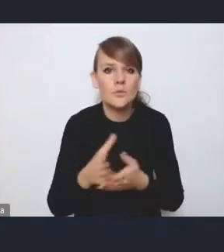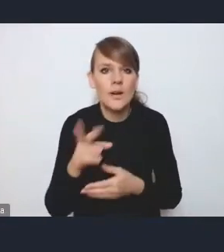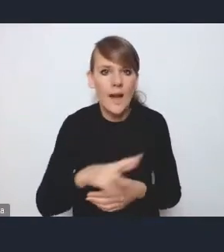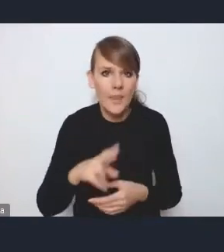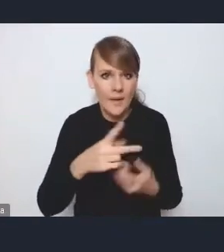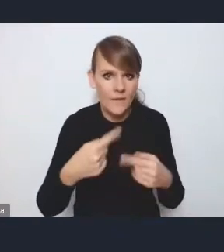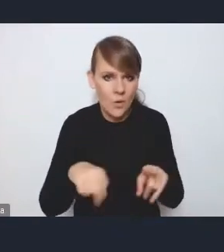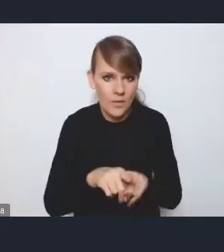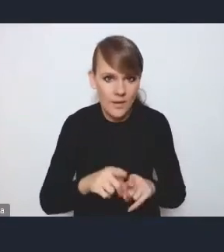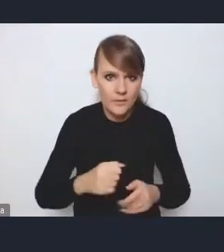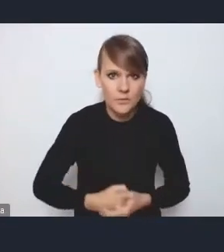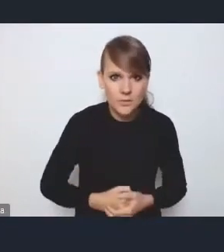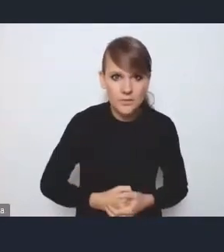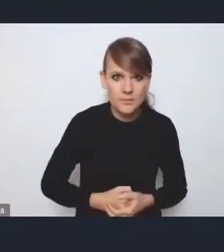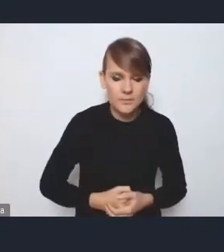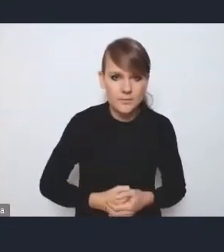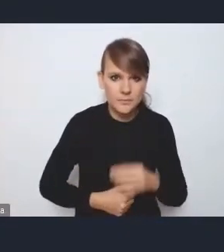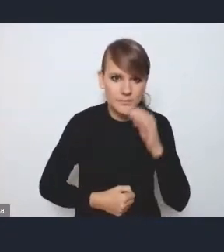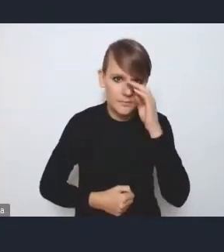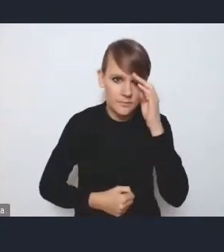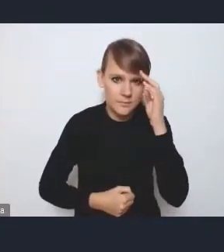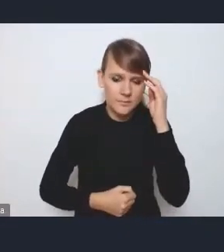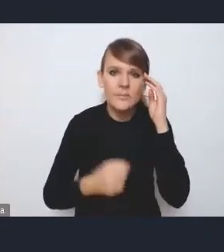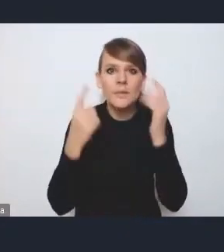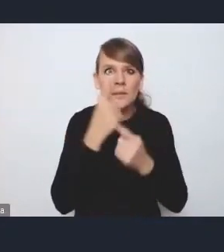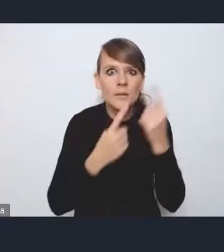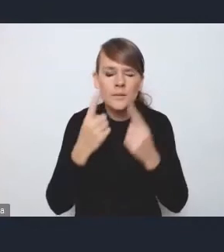więc wydaje mi się, że tym najwłaściwszym momentem